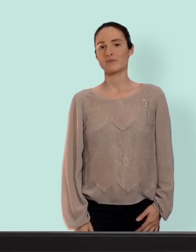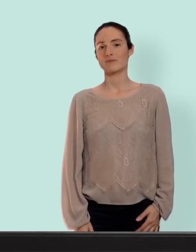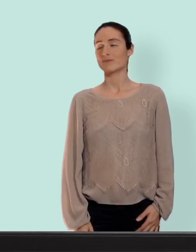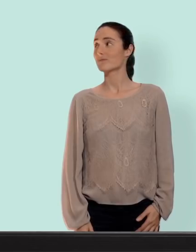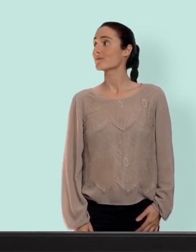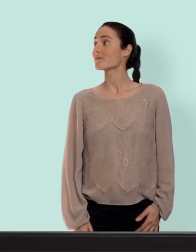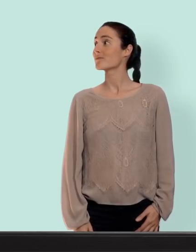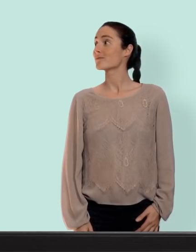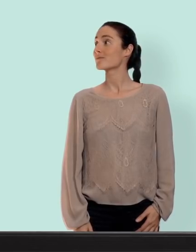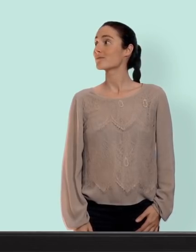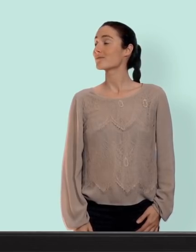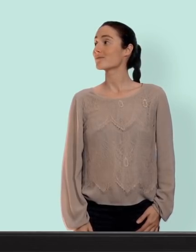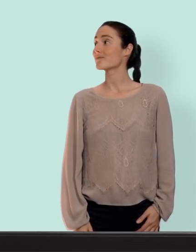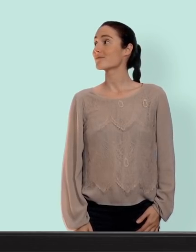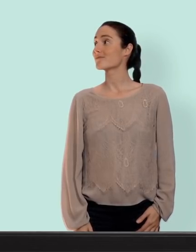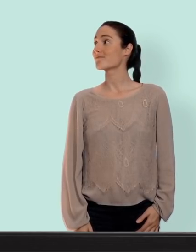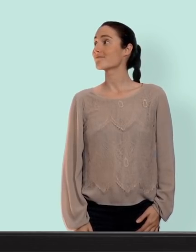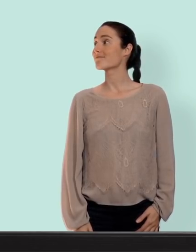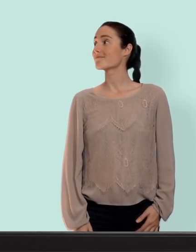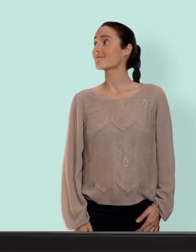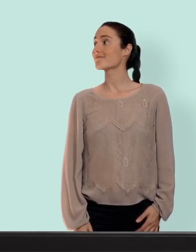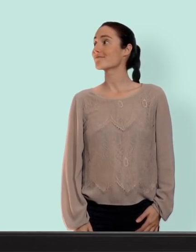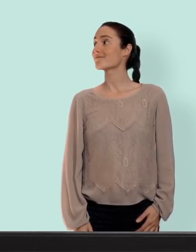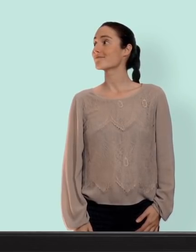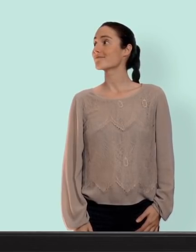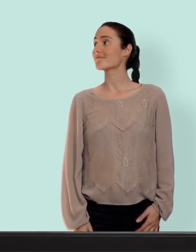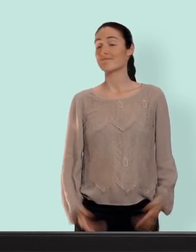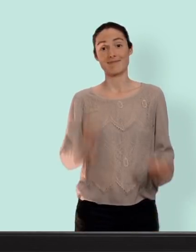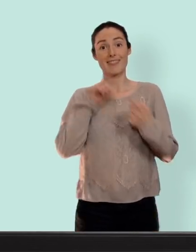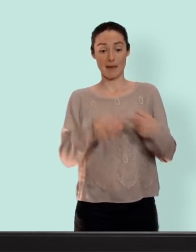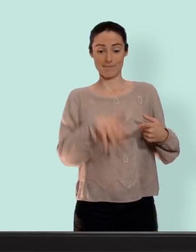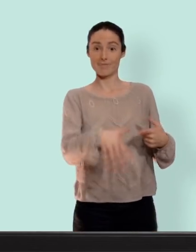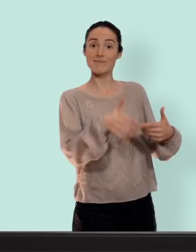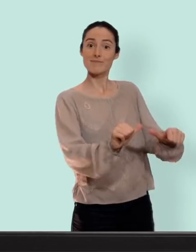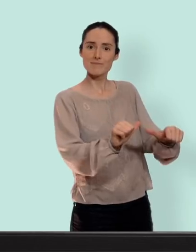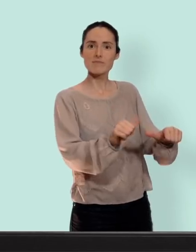Salut les slibards et bienvenue dans ton slip on va reprendre le sujet de la contraception maintenant qu'on a tous un peu compris